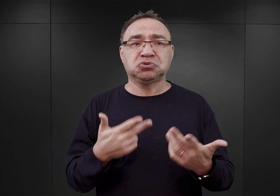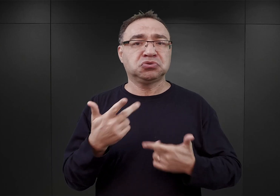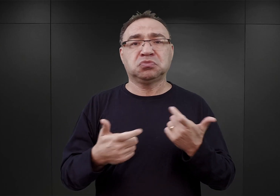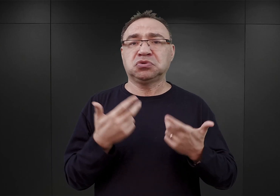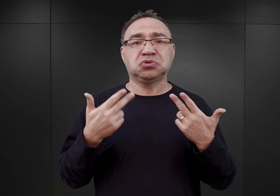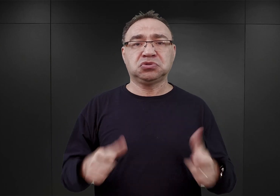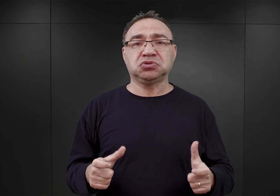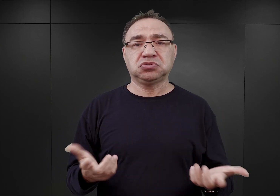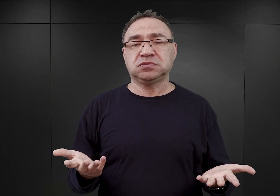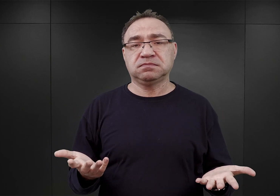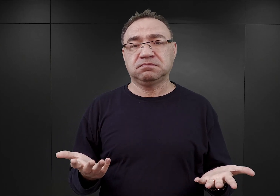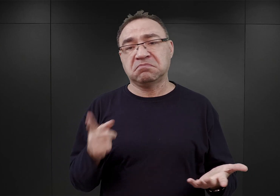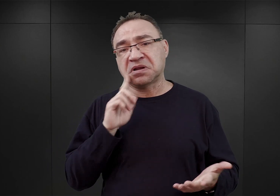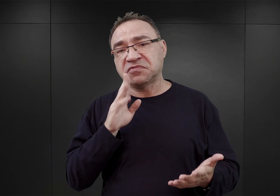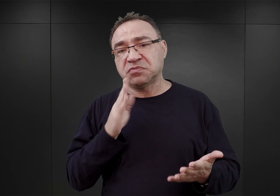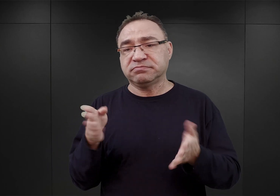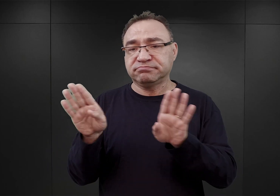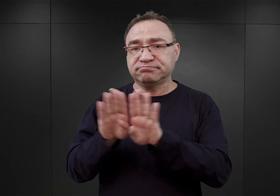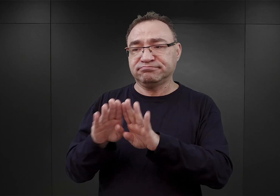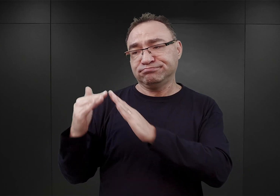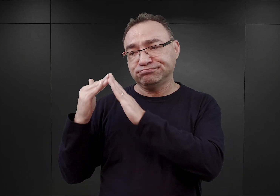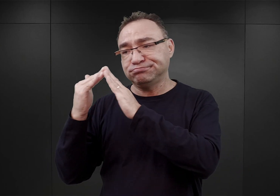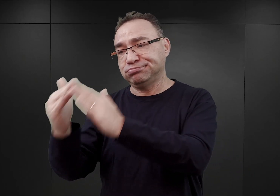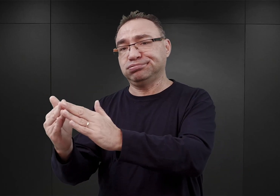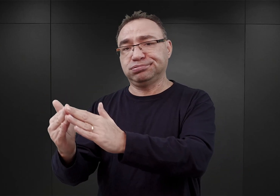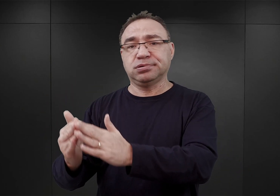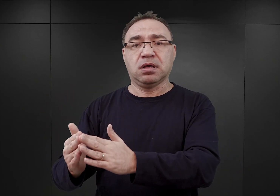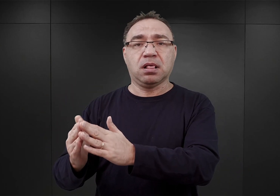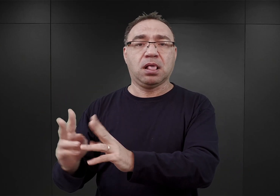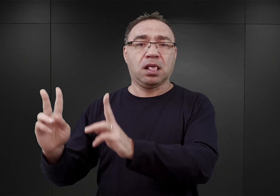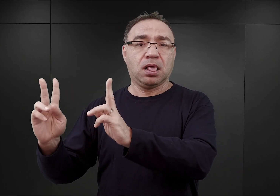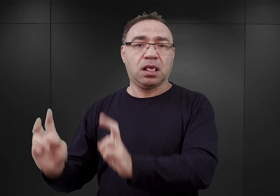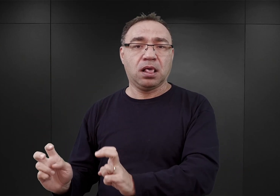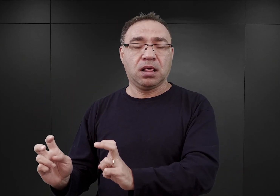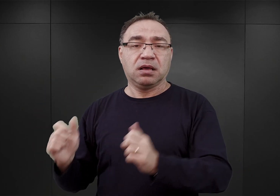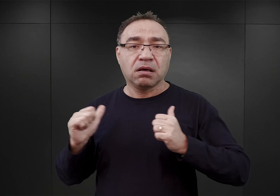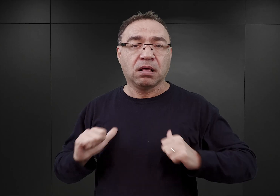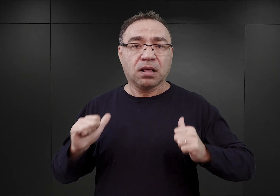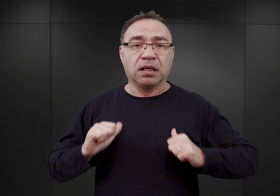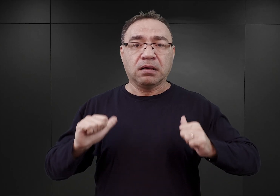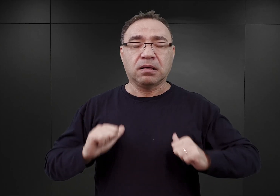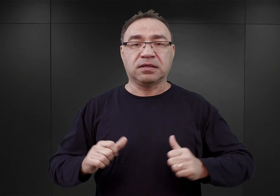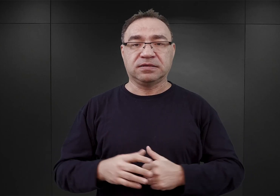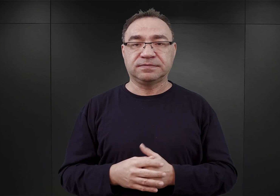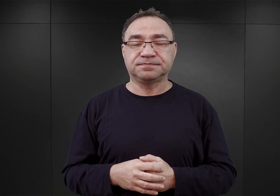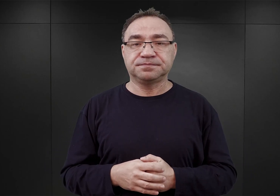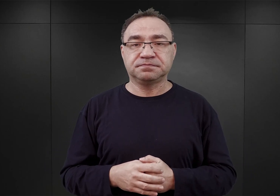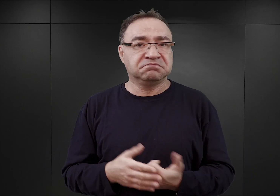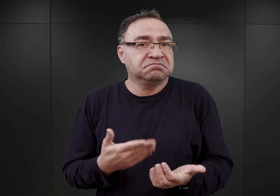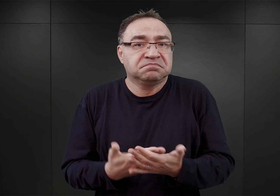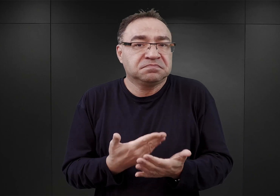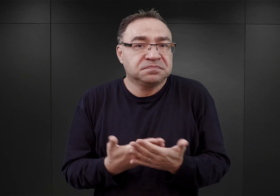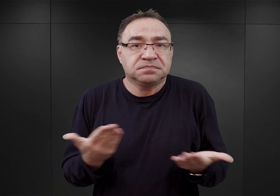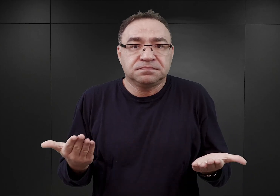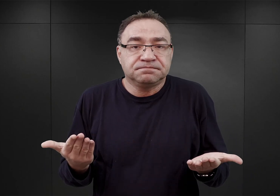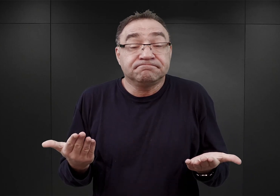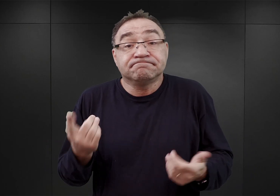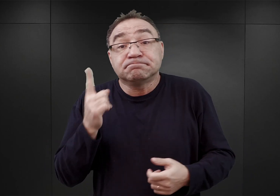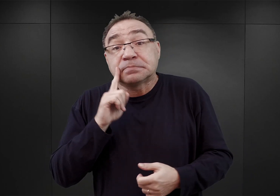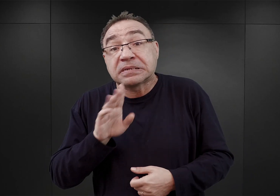Przypuszczalnie przebywali zamknięci w jakimś pomieszczeniu w budynku sztabowym SS. Dlaczego tak się stało, no przypuszczalnie, dlatego